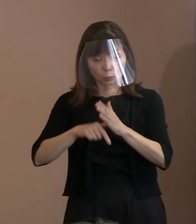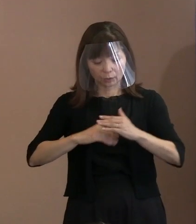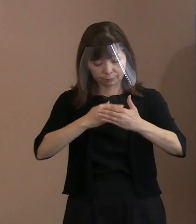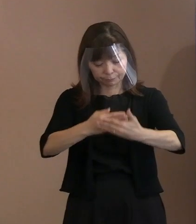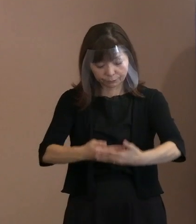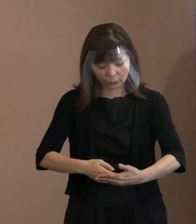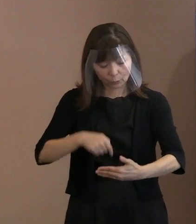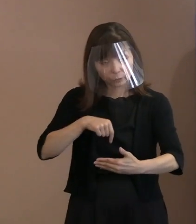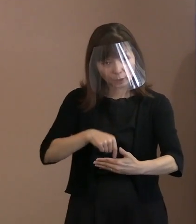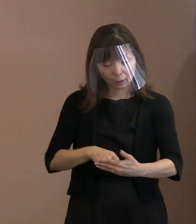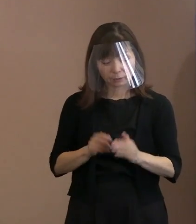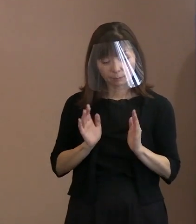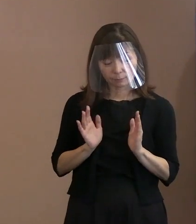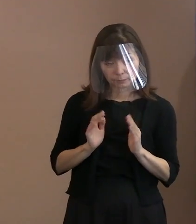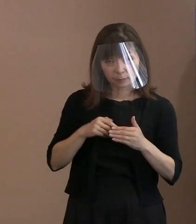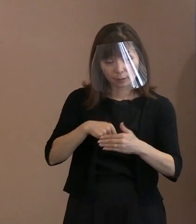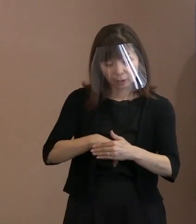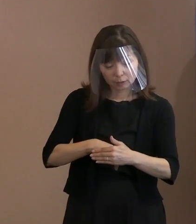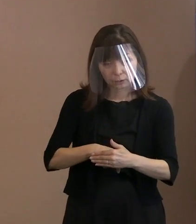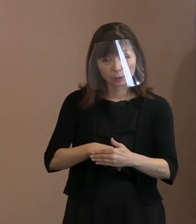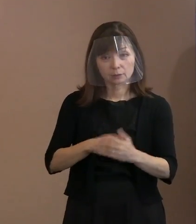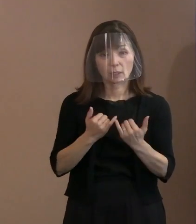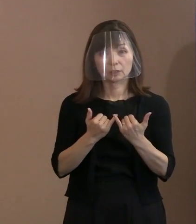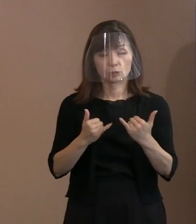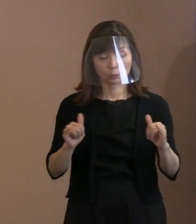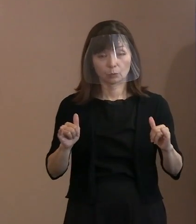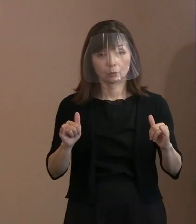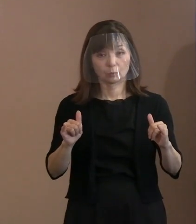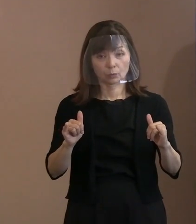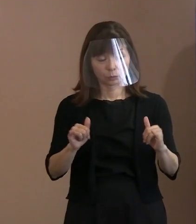滞っているというふうなことが あるというふうに聞いたのですけれども､